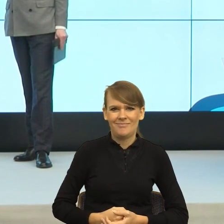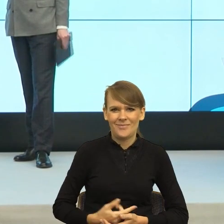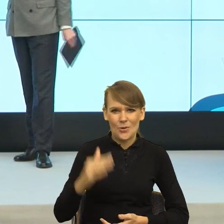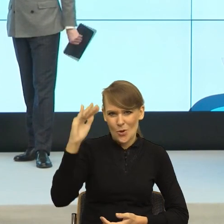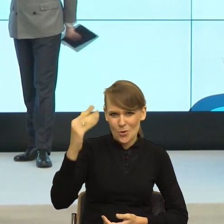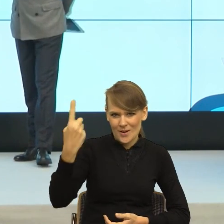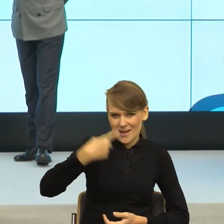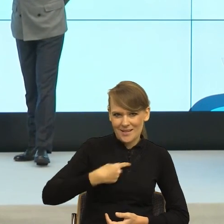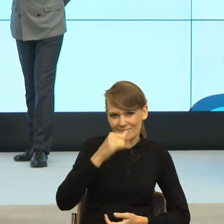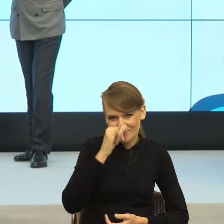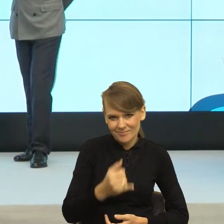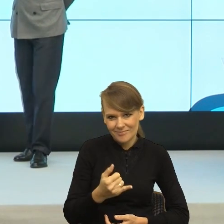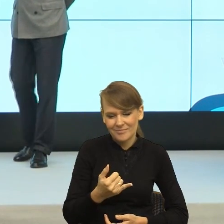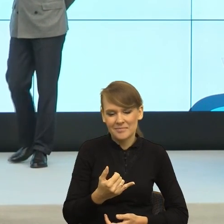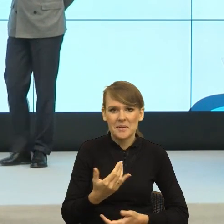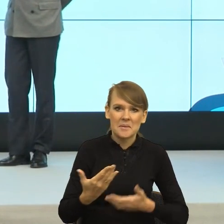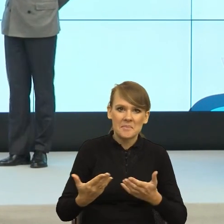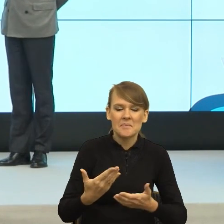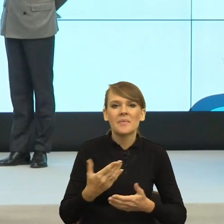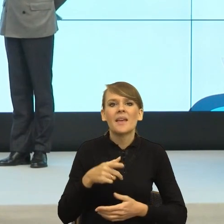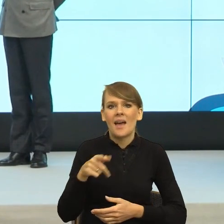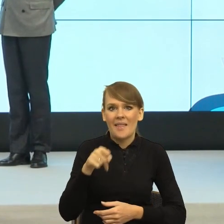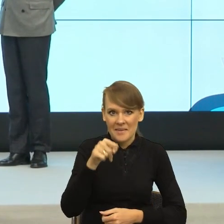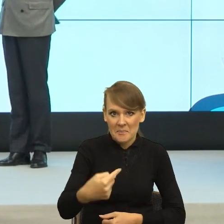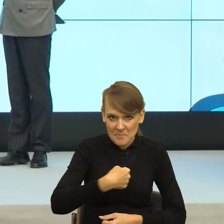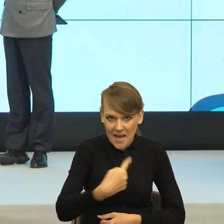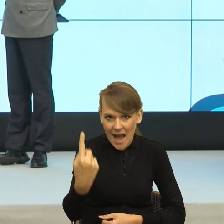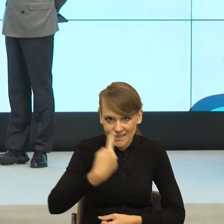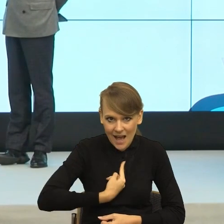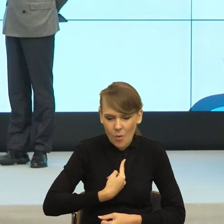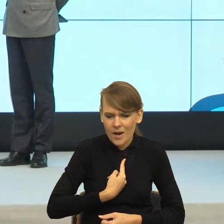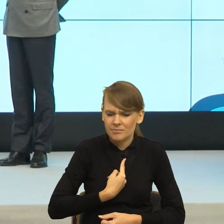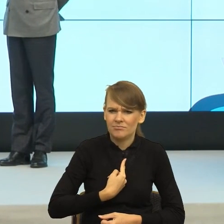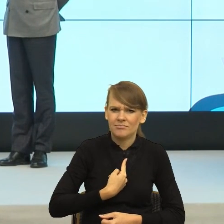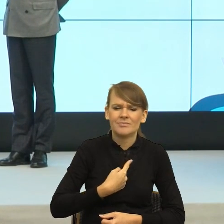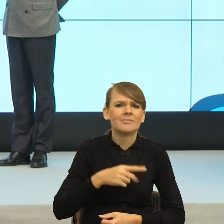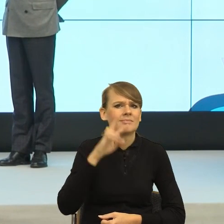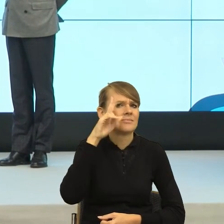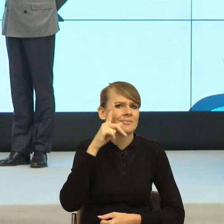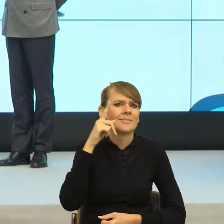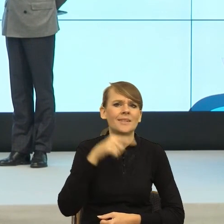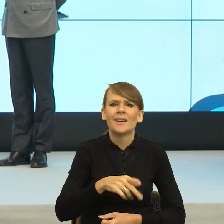I teraz właśnie mi kazałaś, to pani już może mieć sygnał, że jak coś będzie nie tak, to to będzie z całym szacunkiem pani wina.